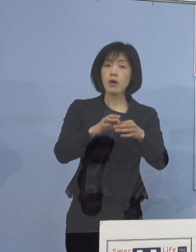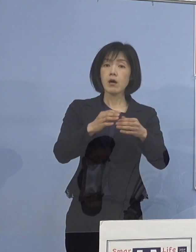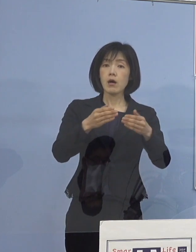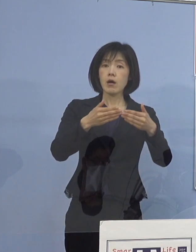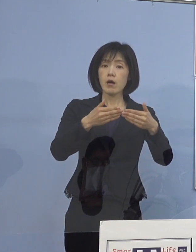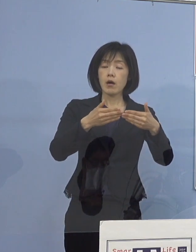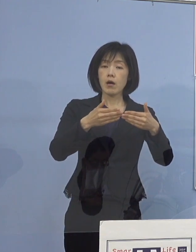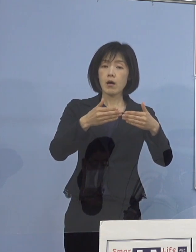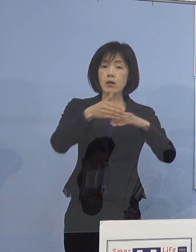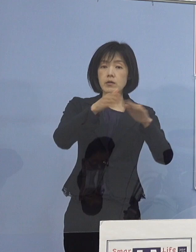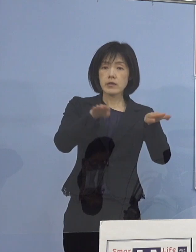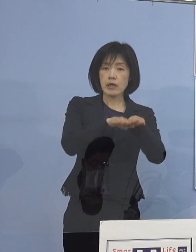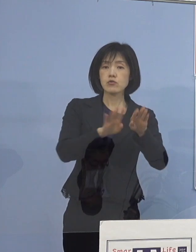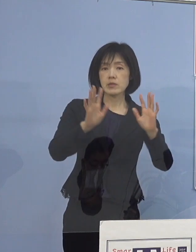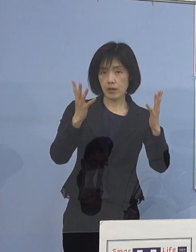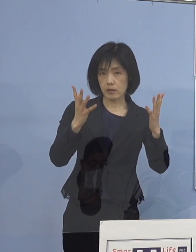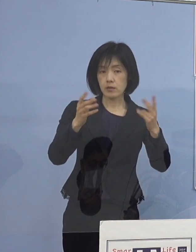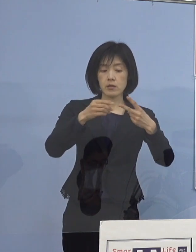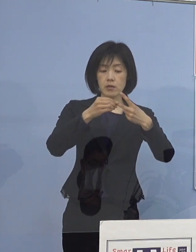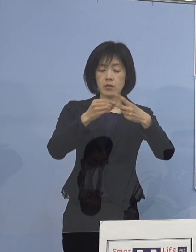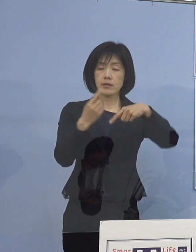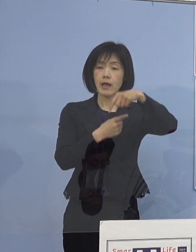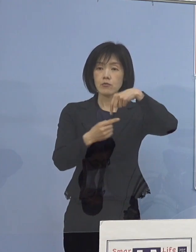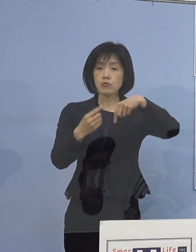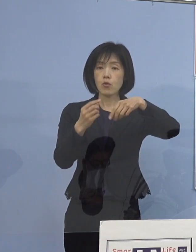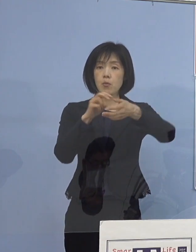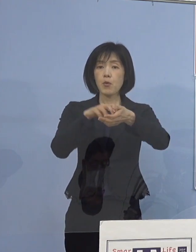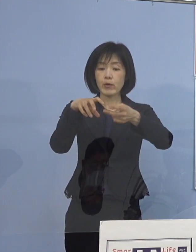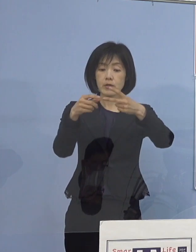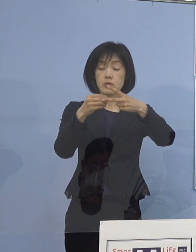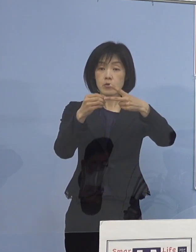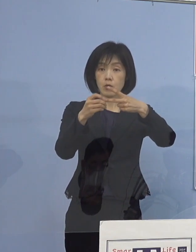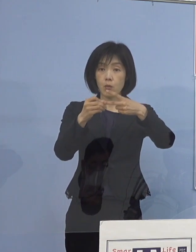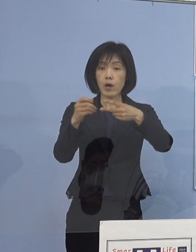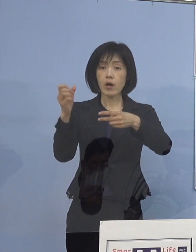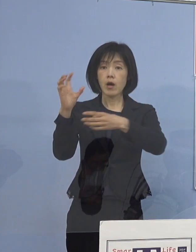鳴門病院に関しては 今回救急の搬送を休止しているということは